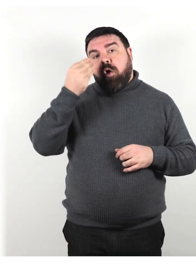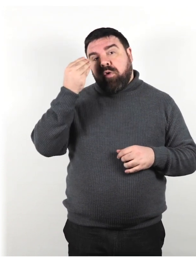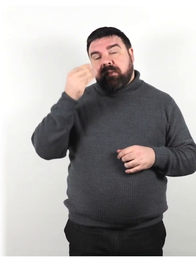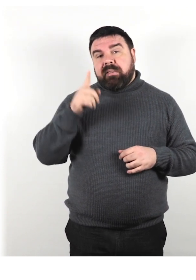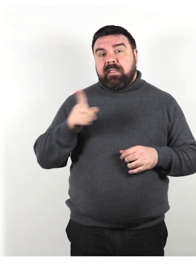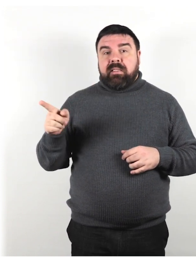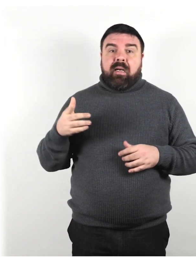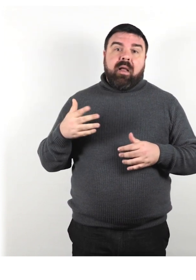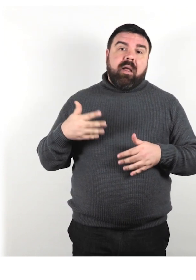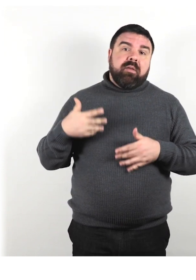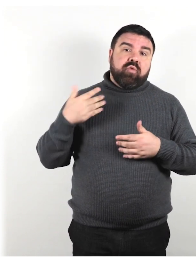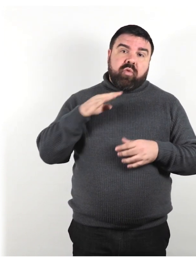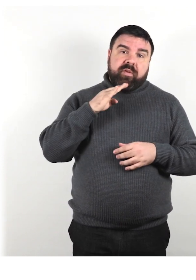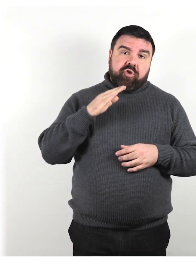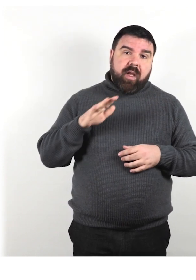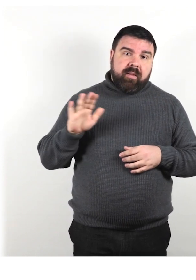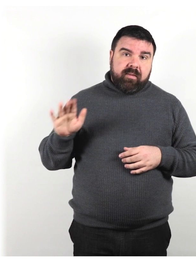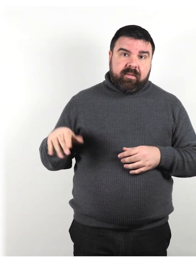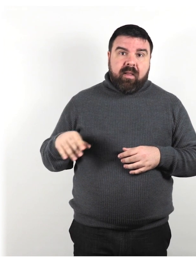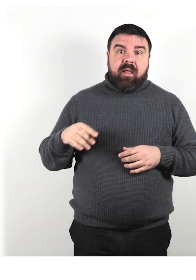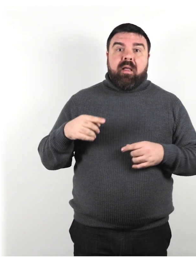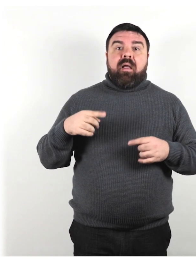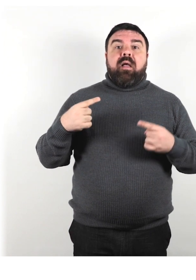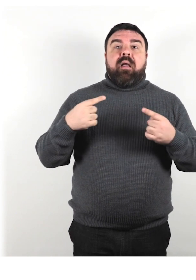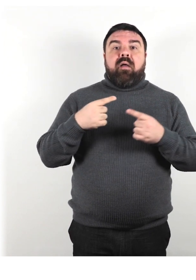Sono considerate dipendenti e incompetenti.